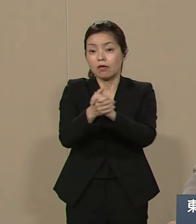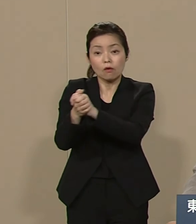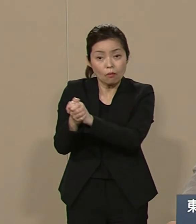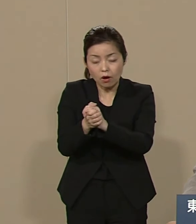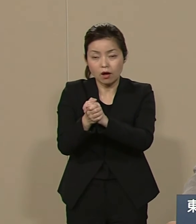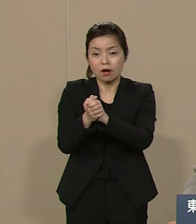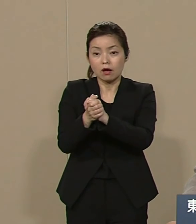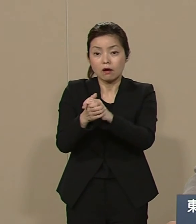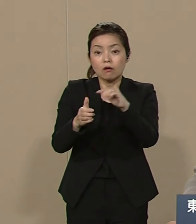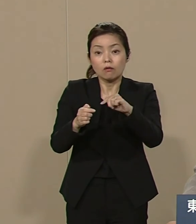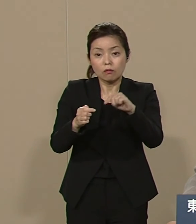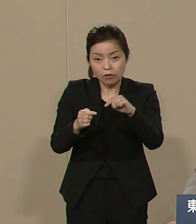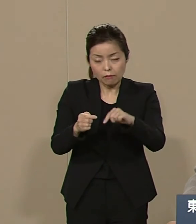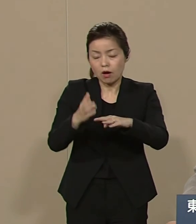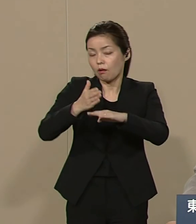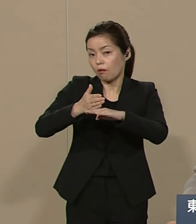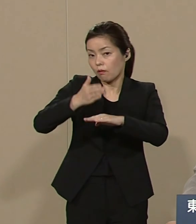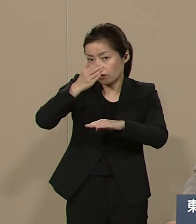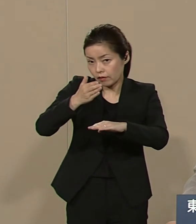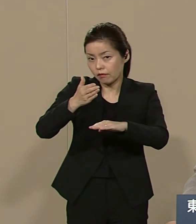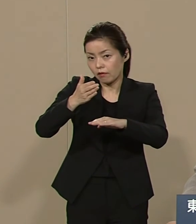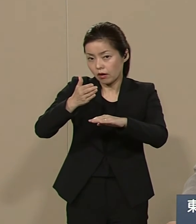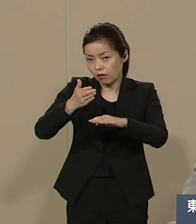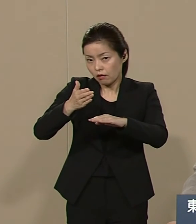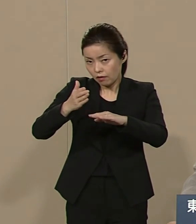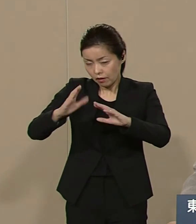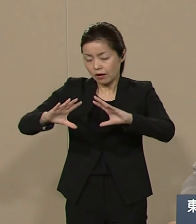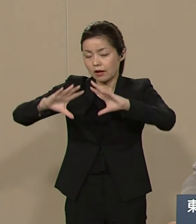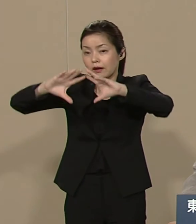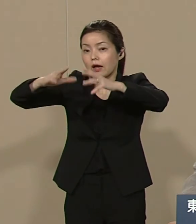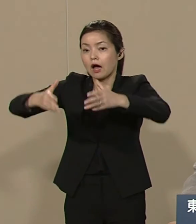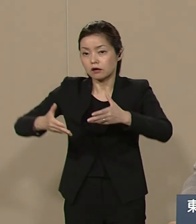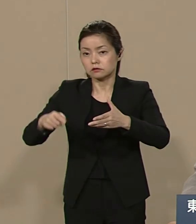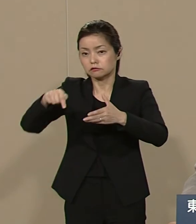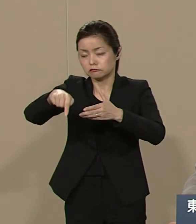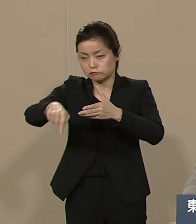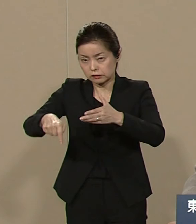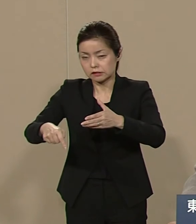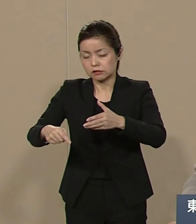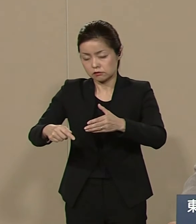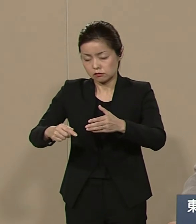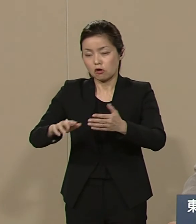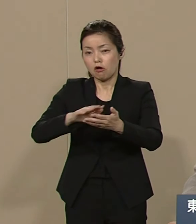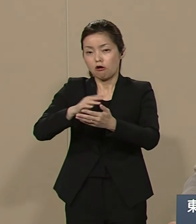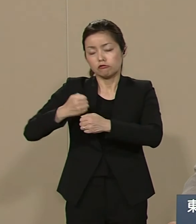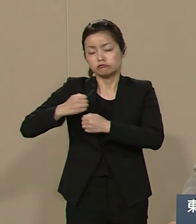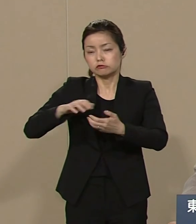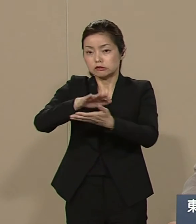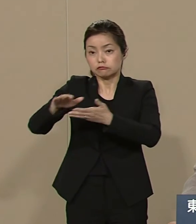犠牲になっている乱開発の被害 軍事紛争の被害 そうした困窮を